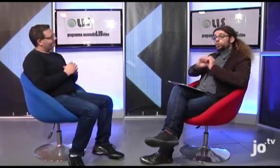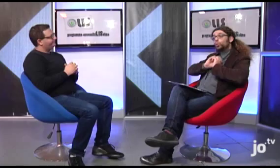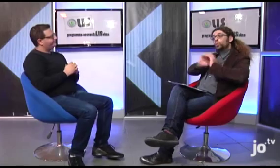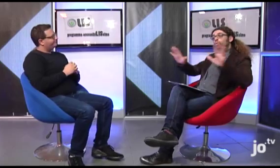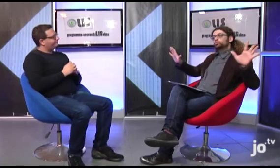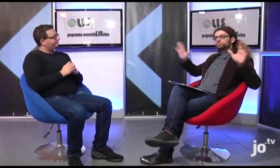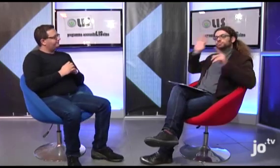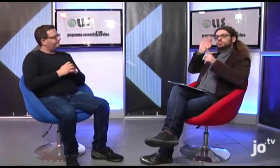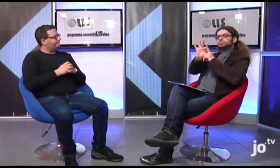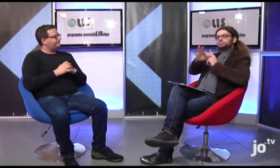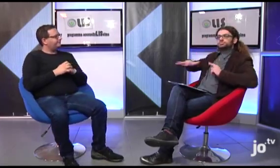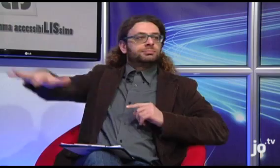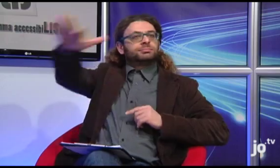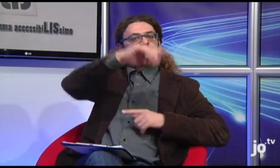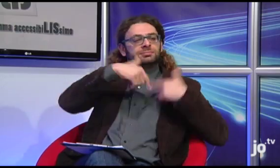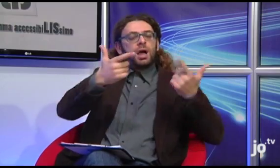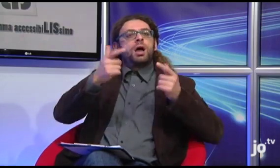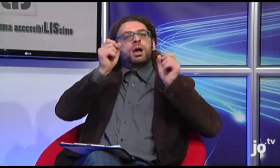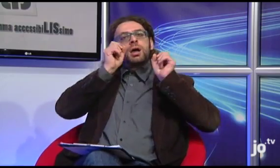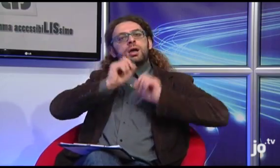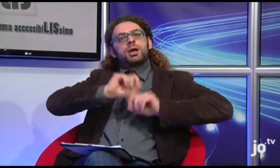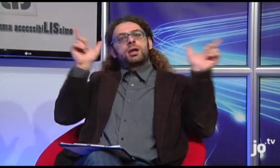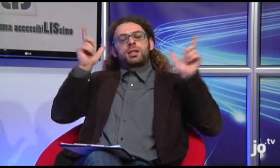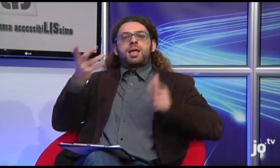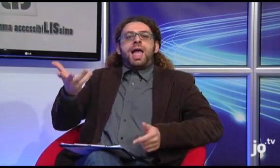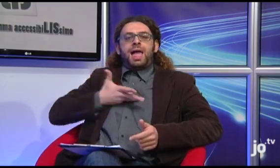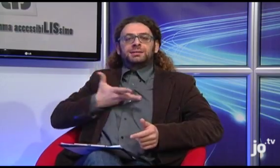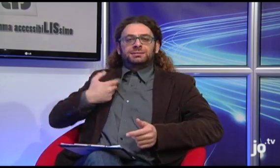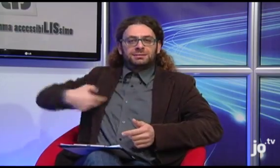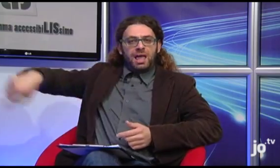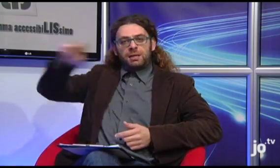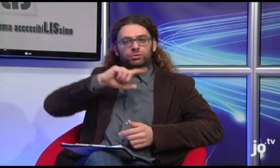Che bella riflessione! Infondere luce sulle persone sorde affinchè ci si renda conto che esistono